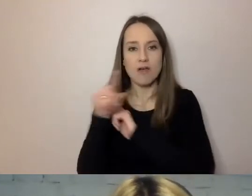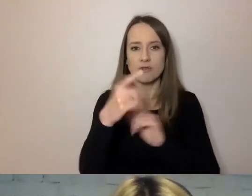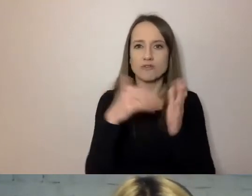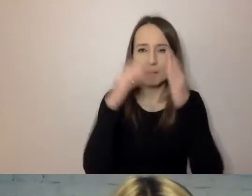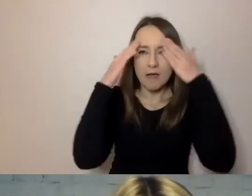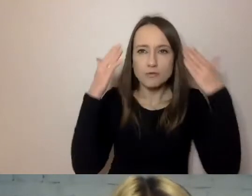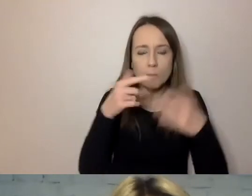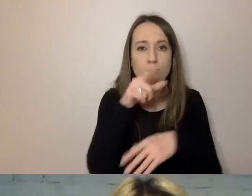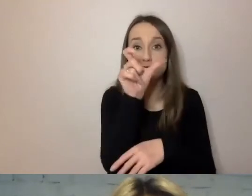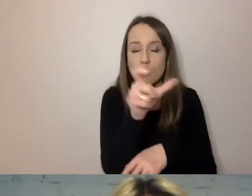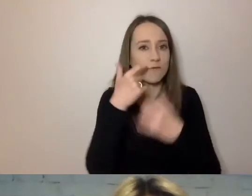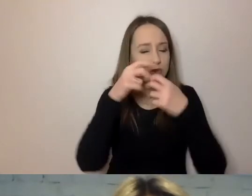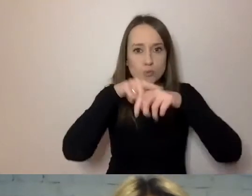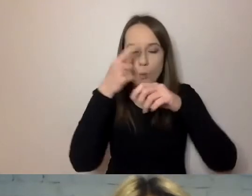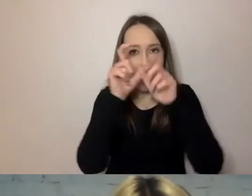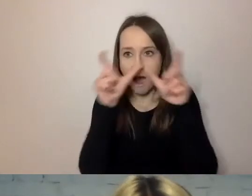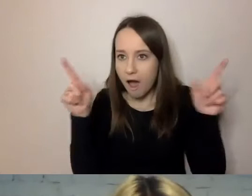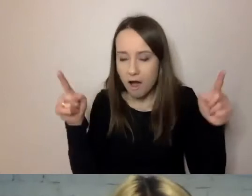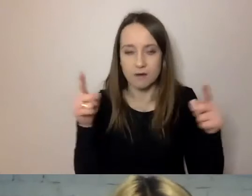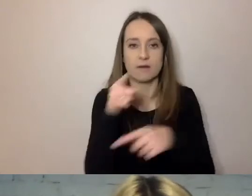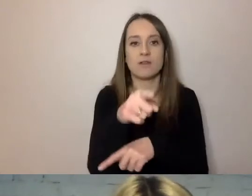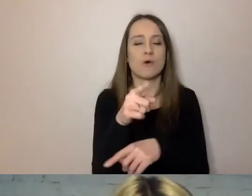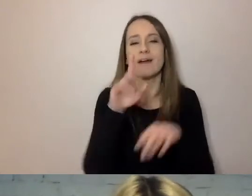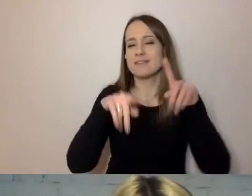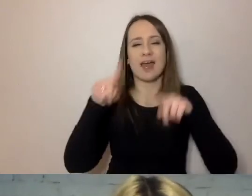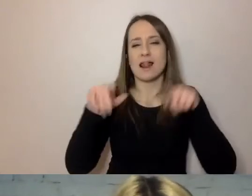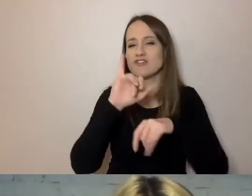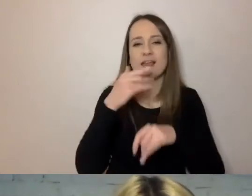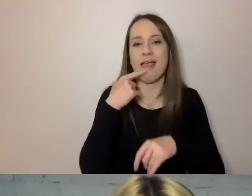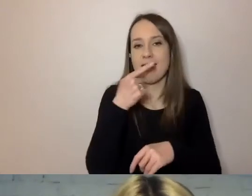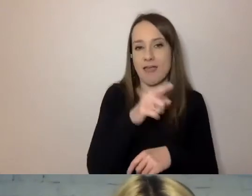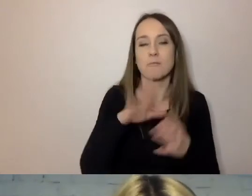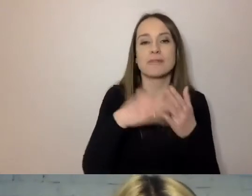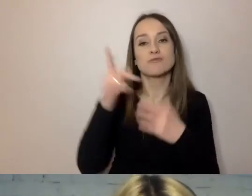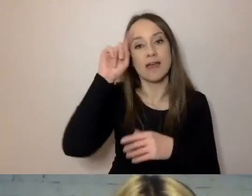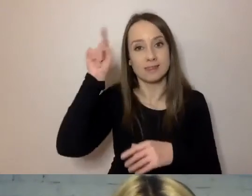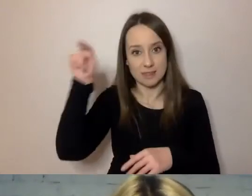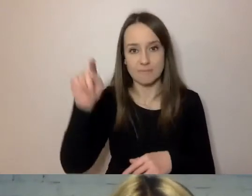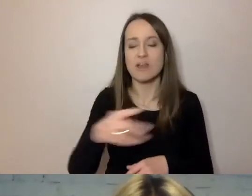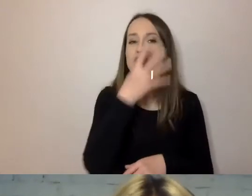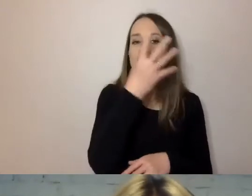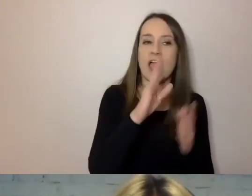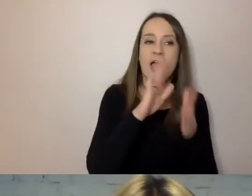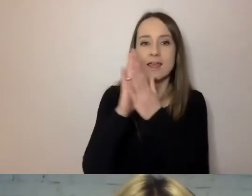Co ciekawe, to zależy też trochę od języka. Dla Niemców cztery sylaby to jeszcze nie jest długi wyraz,